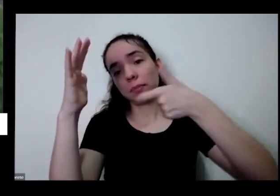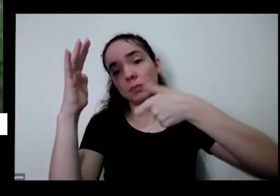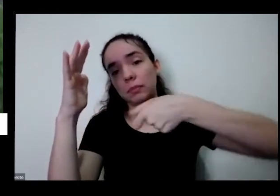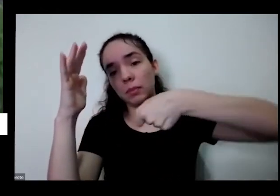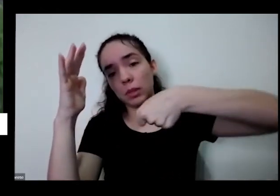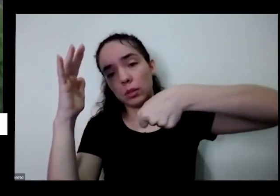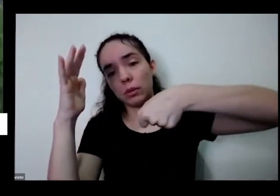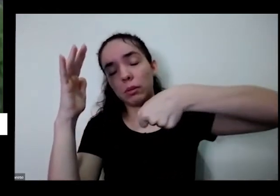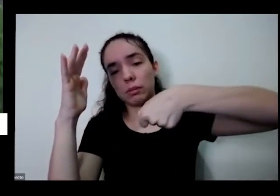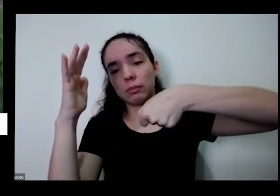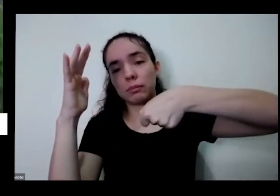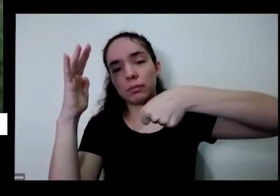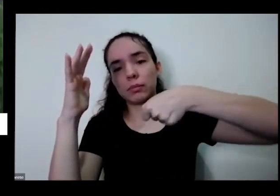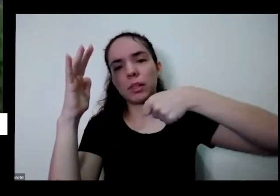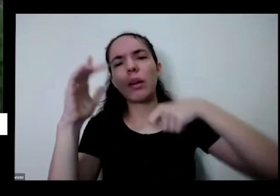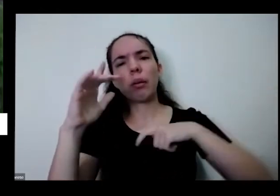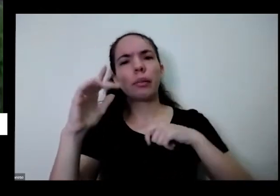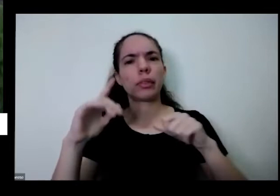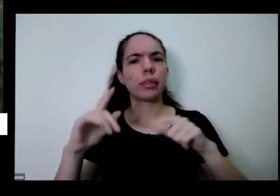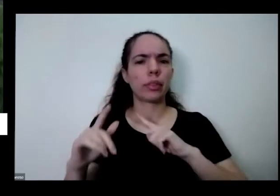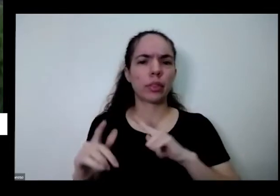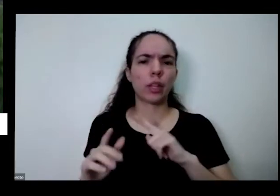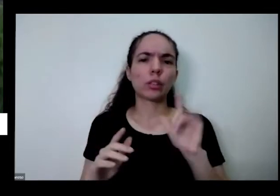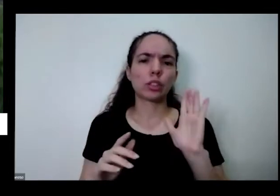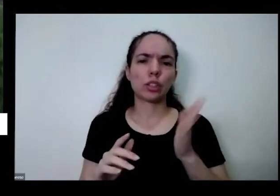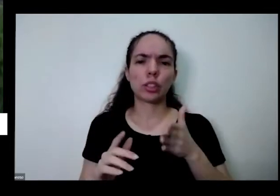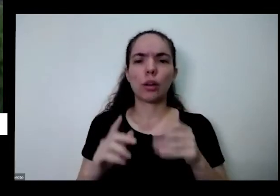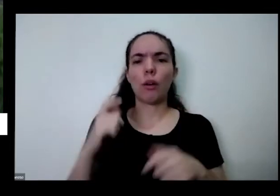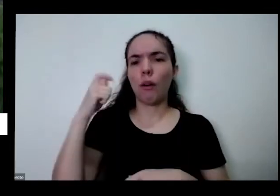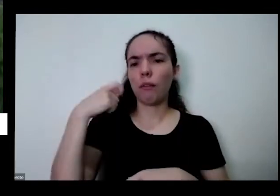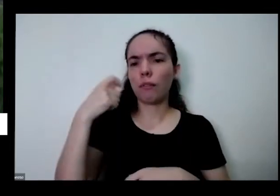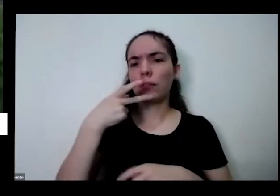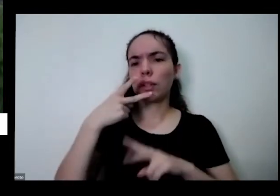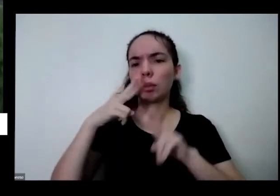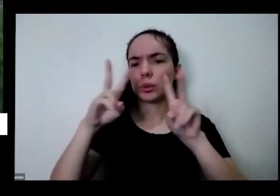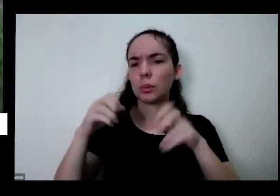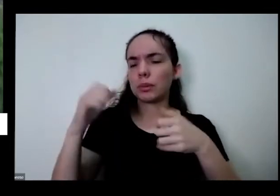um vídeo Nossa que tá falando sobre isso quando você se você joga principalmente muita água a água